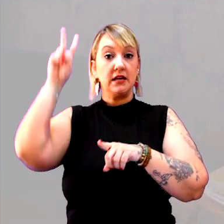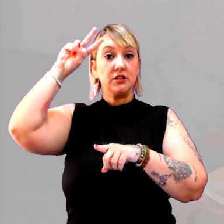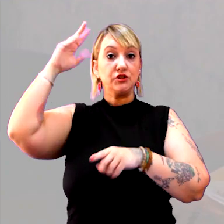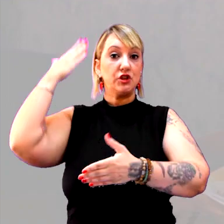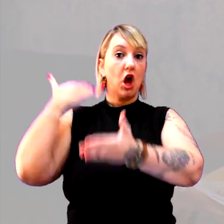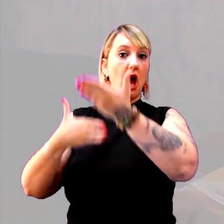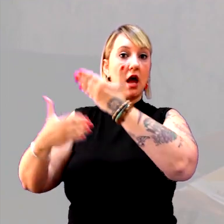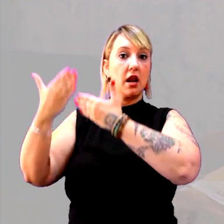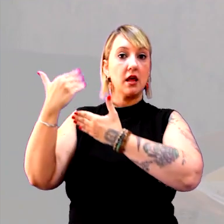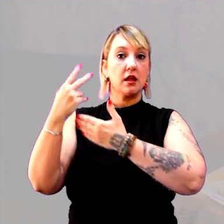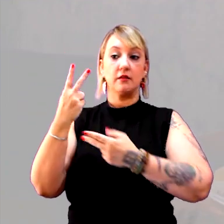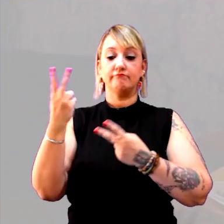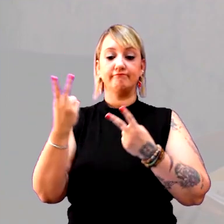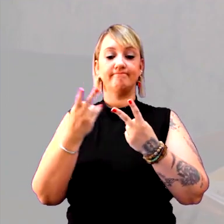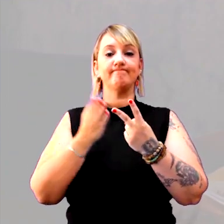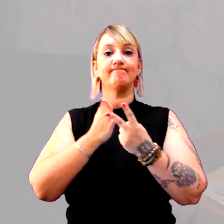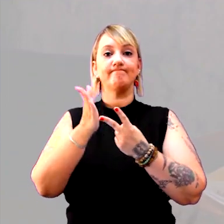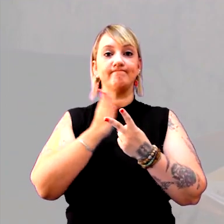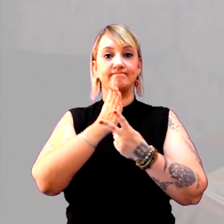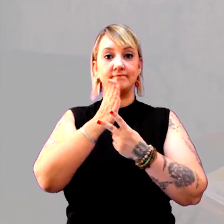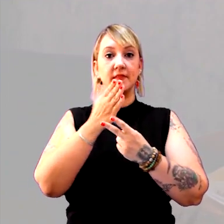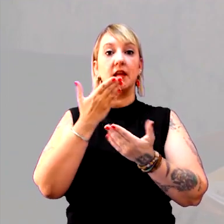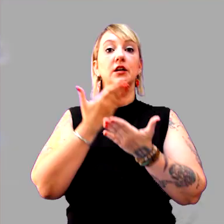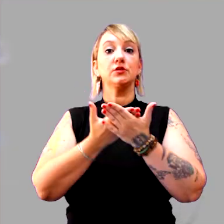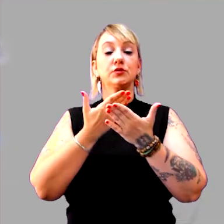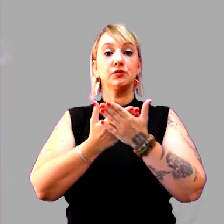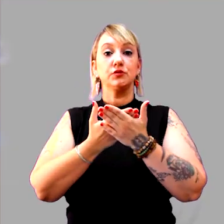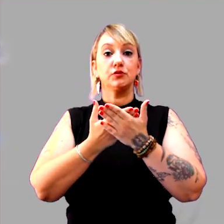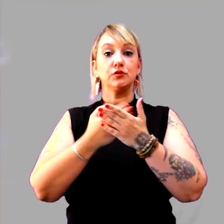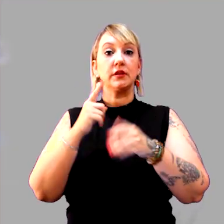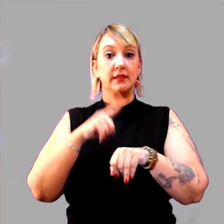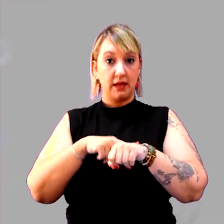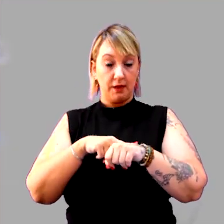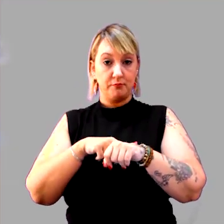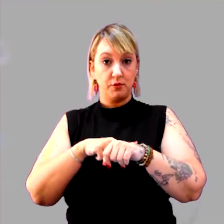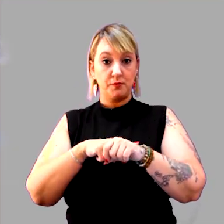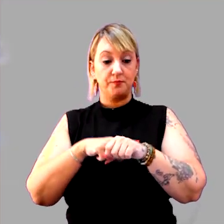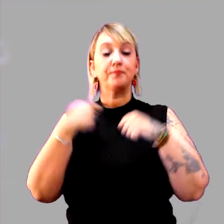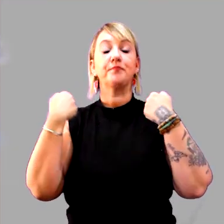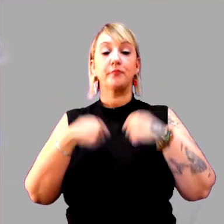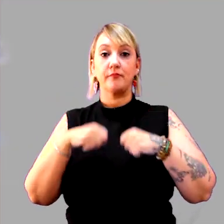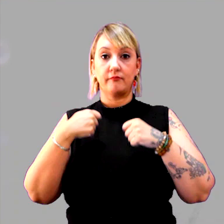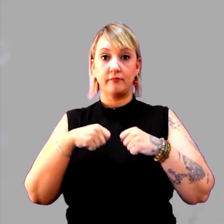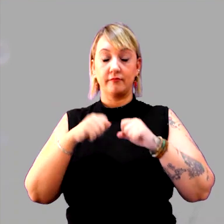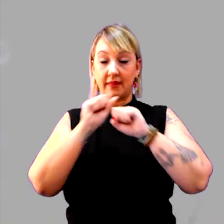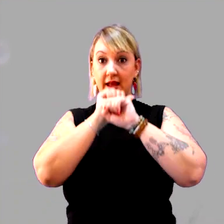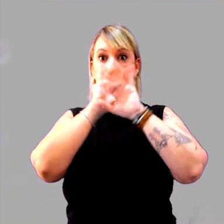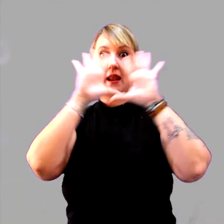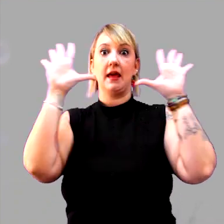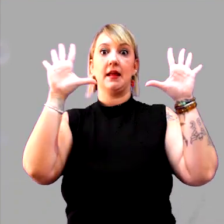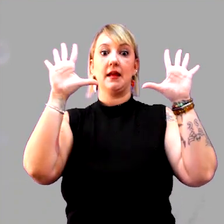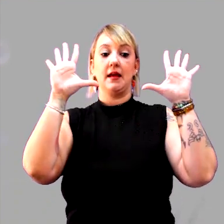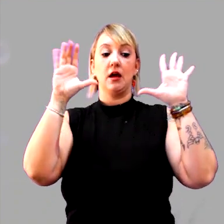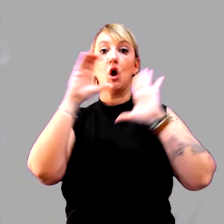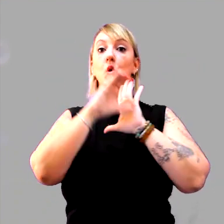que são duas dimensões do estudo do tempo, e que a gente precisa ter muita clareza conceitual